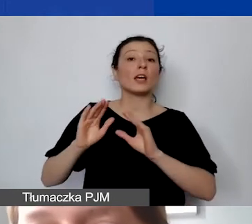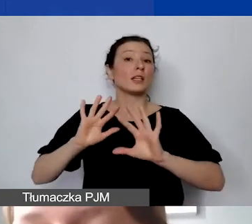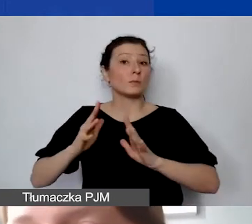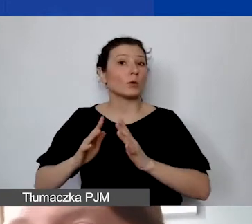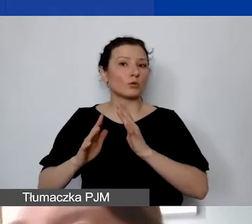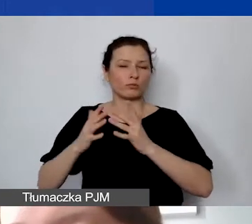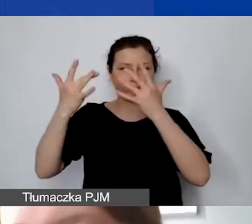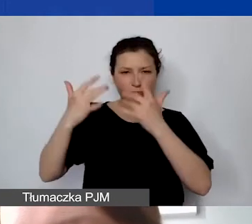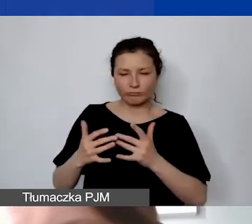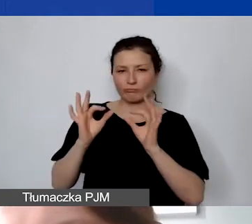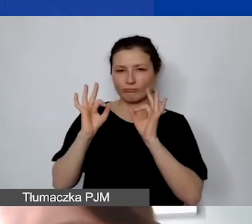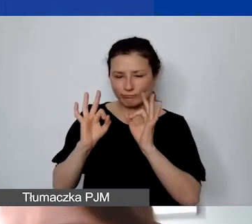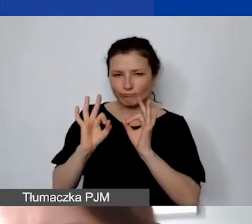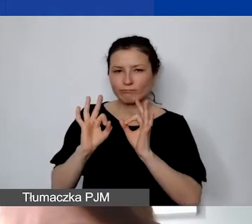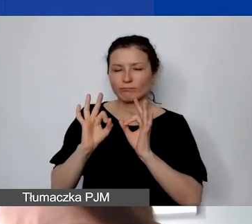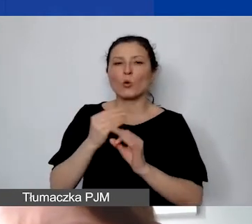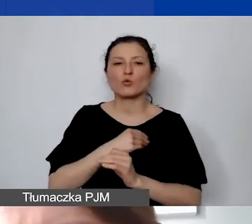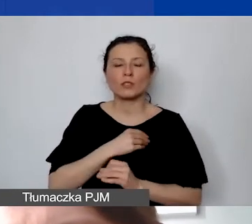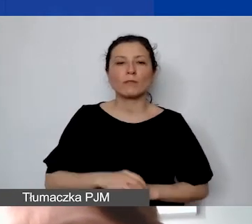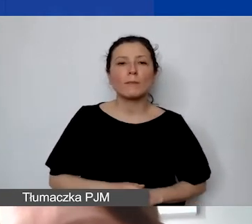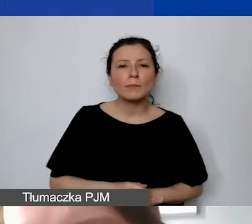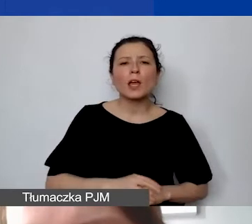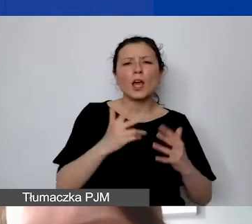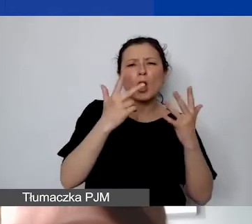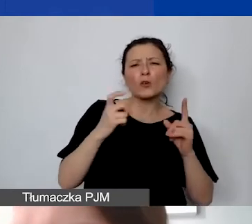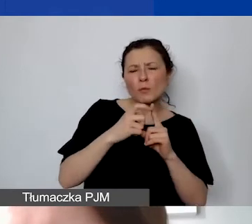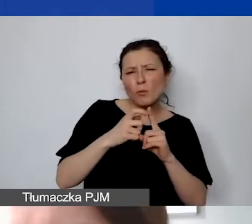Osiem punktów na 50 to około 16%.